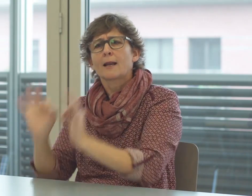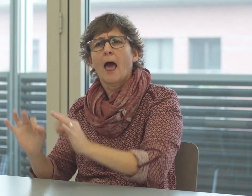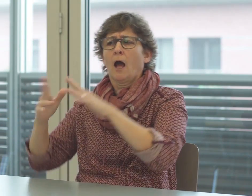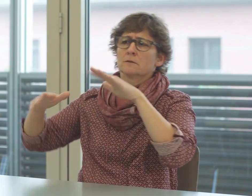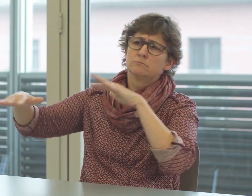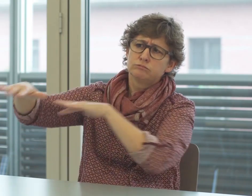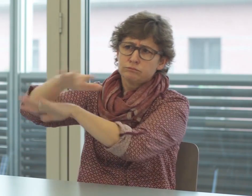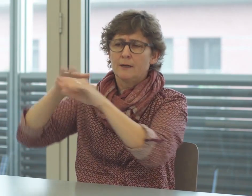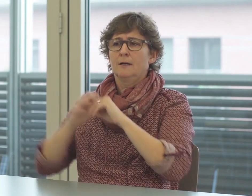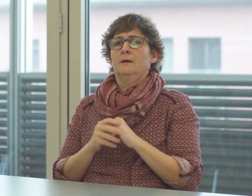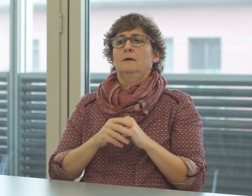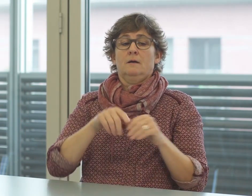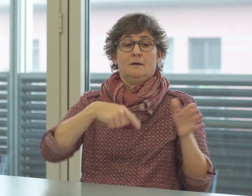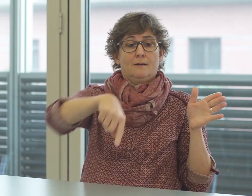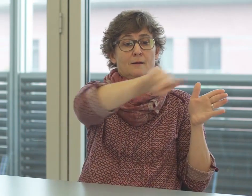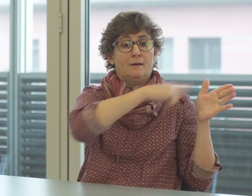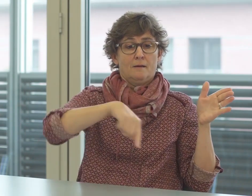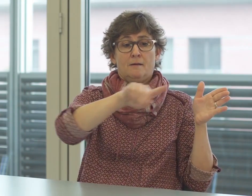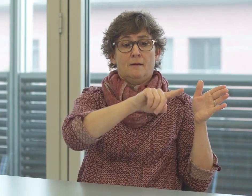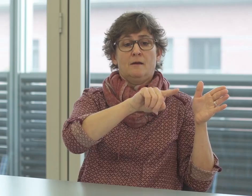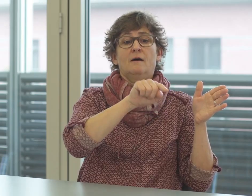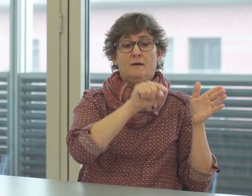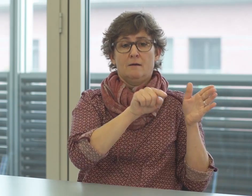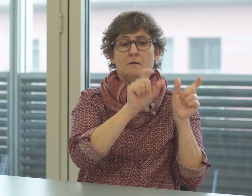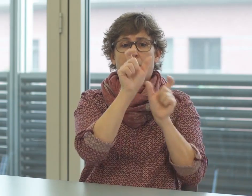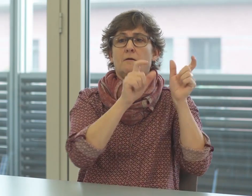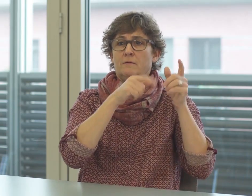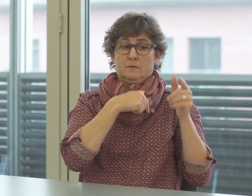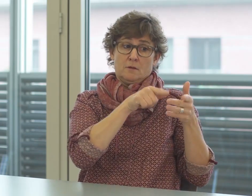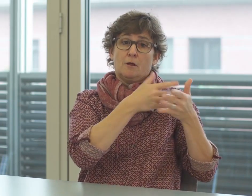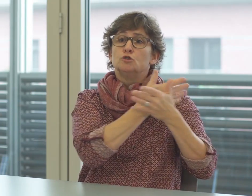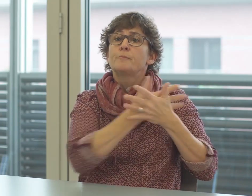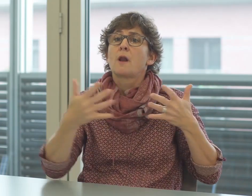z.B. aus den Rechtsgrundlagen. Die Benutzer von Gebärdensprachen verfügen